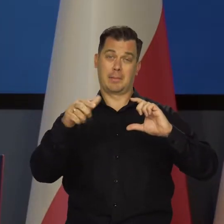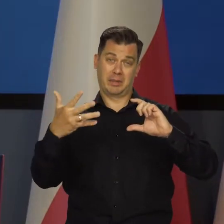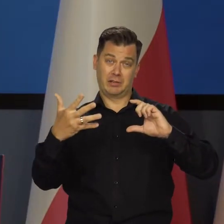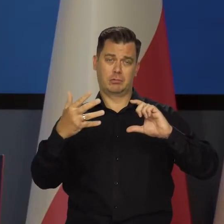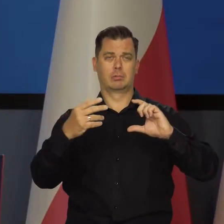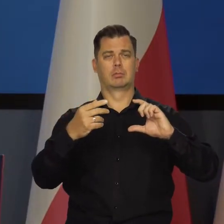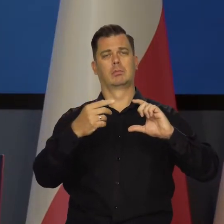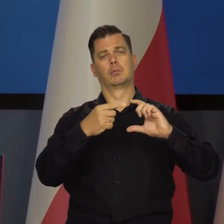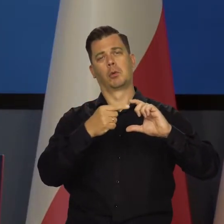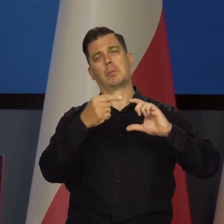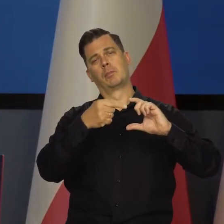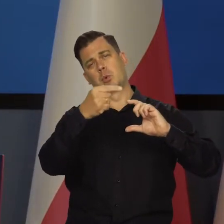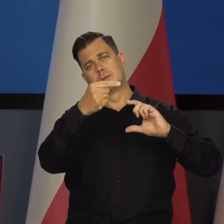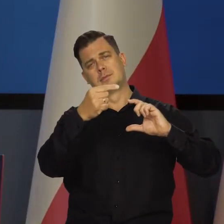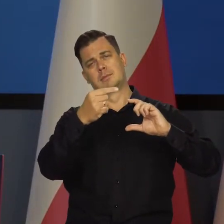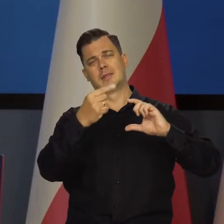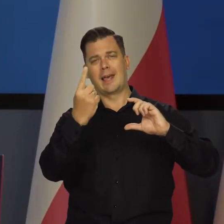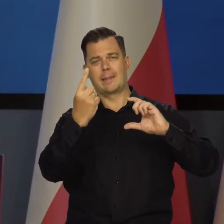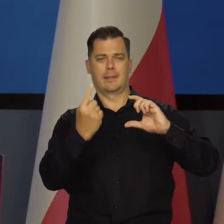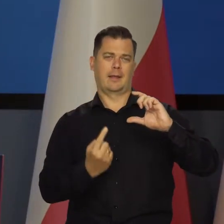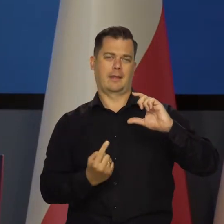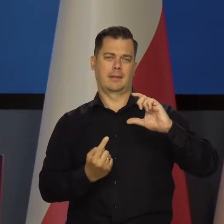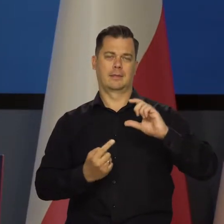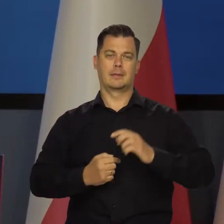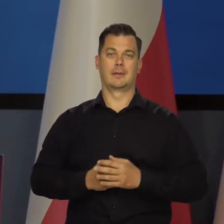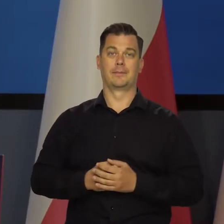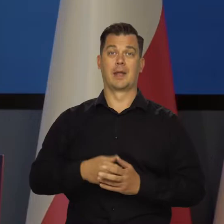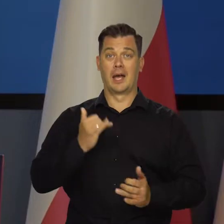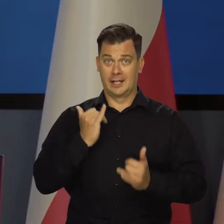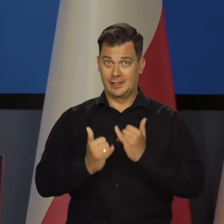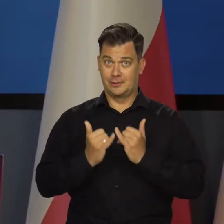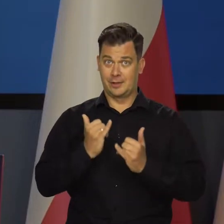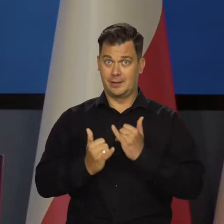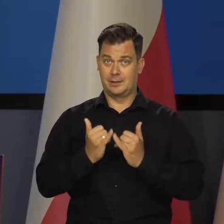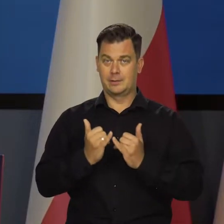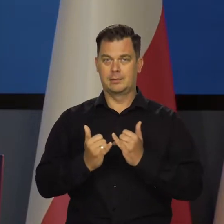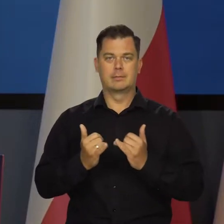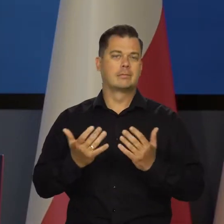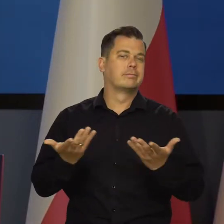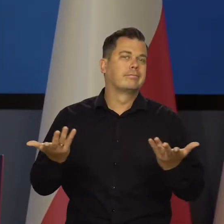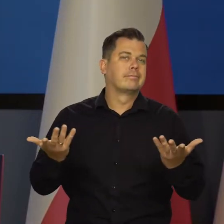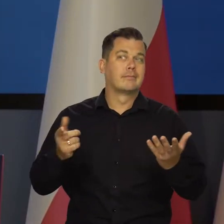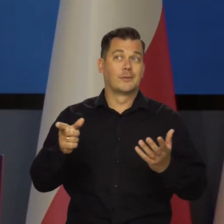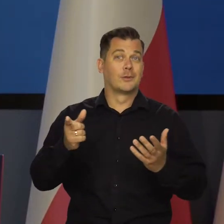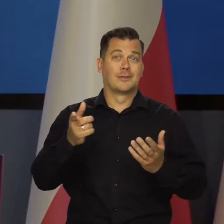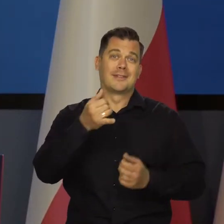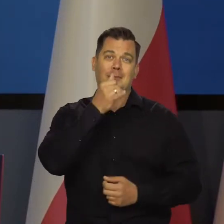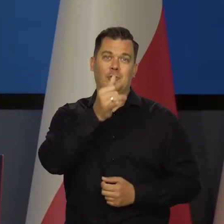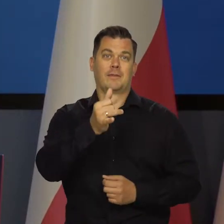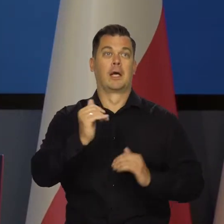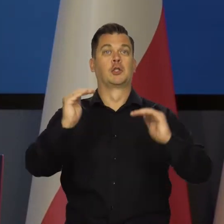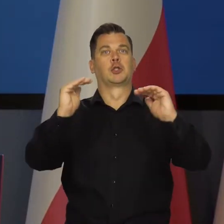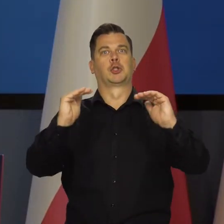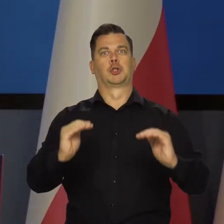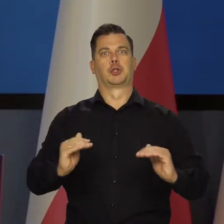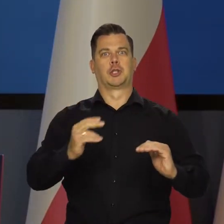to jest 2 i pół plus minus 1. Ale najprawdopodobniej nie jest to możliwe.